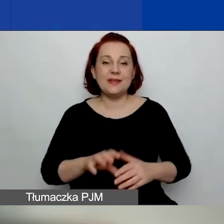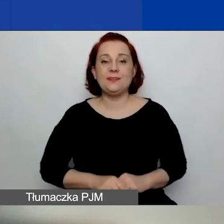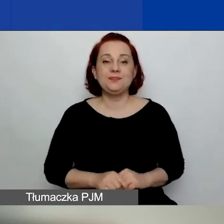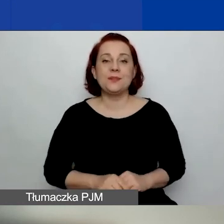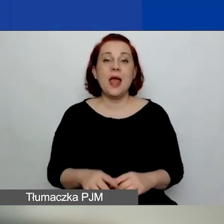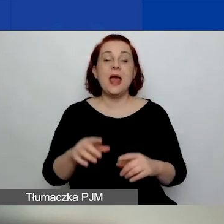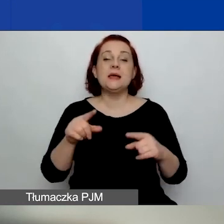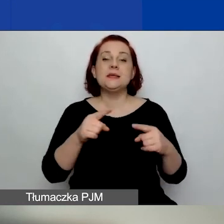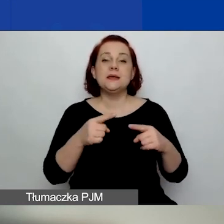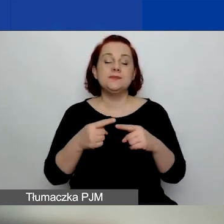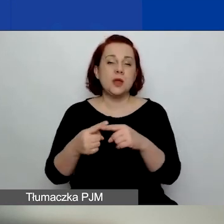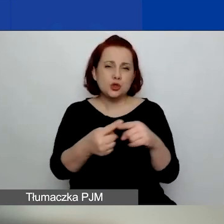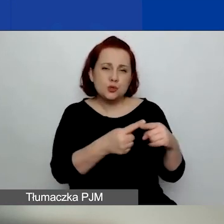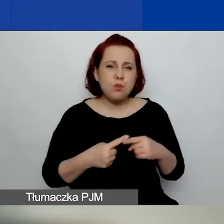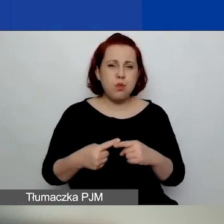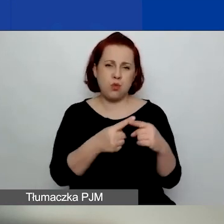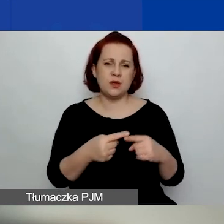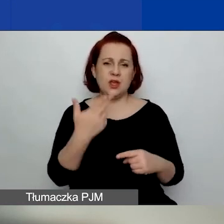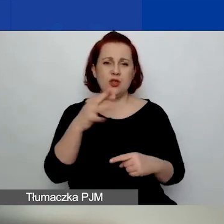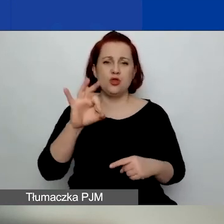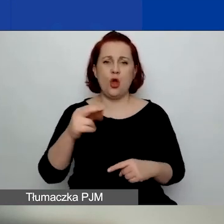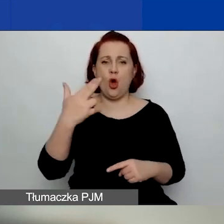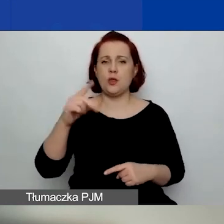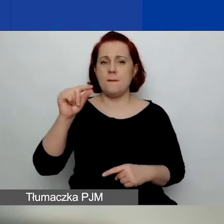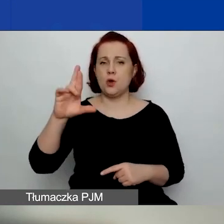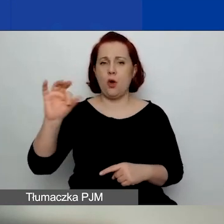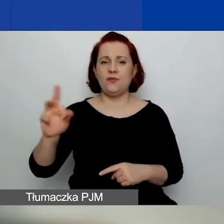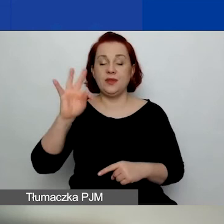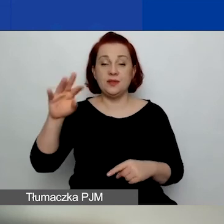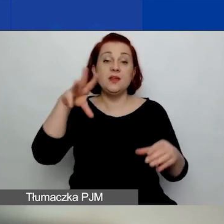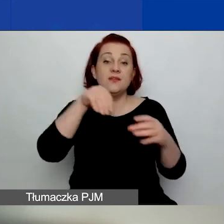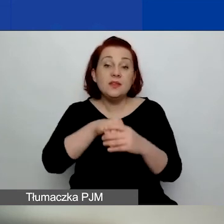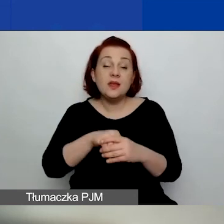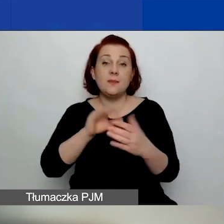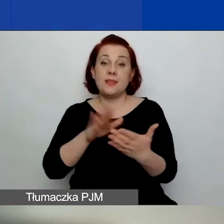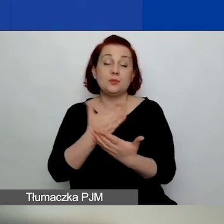w których akcjonariuszami/wspólnikami są wyłącznie następujące podmioty: